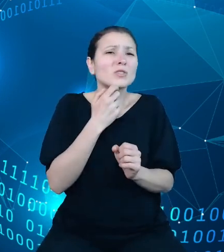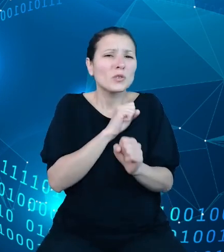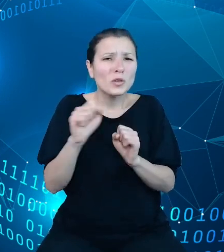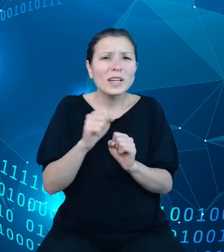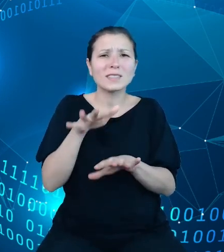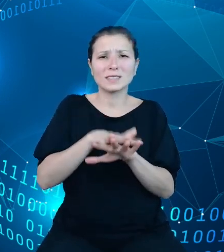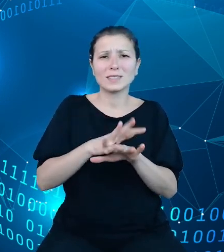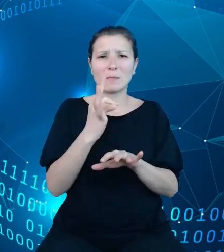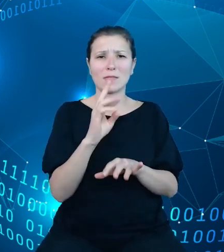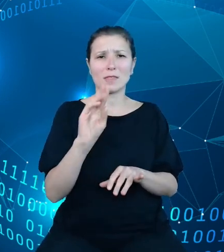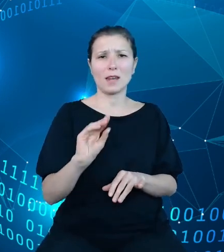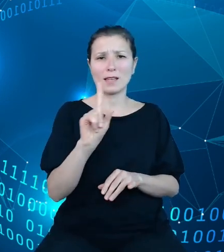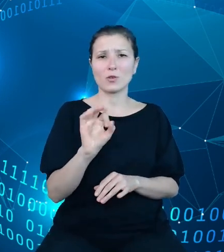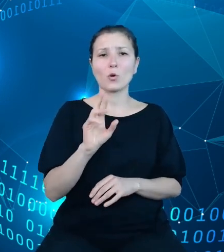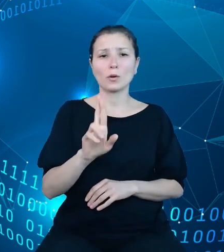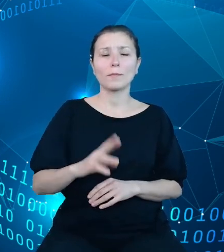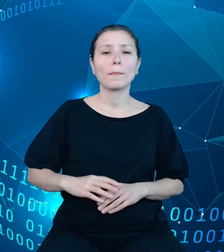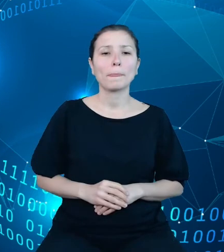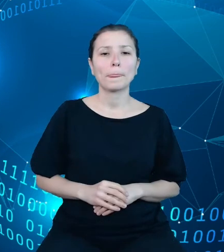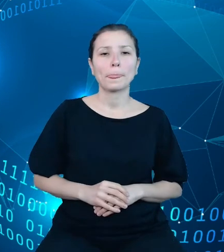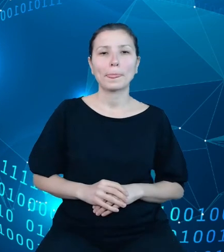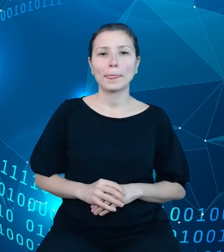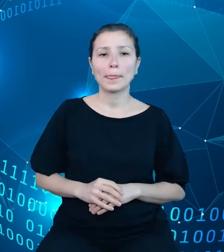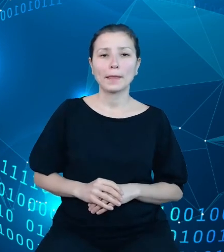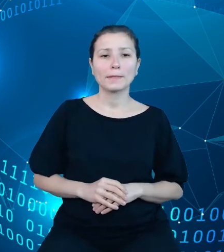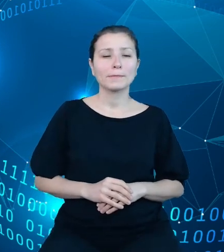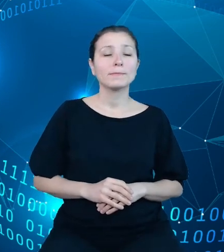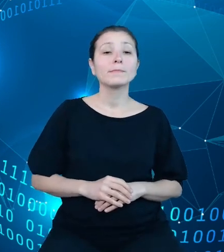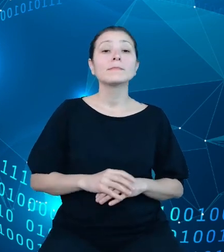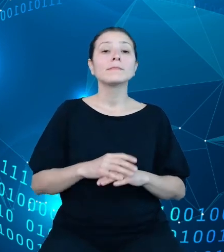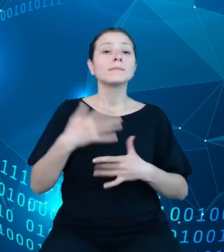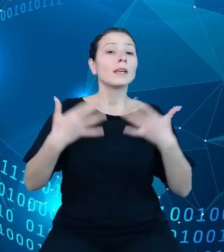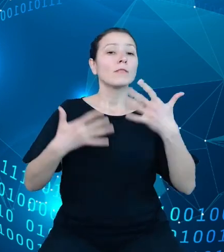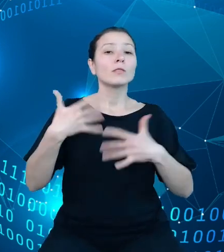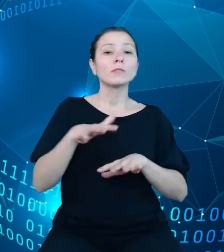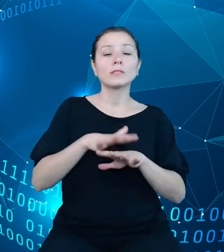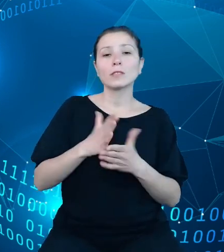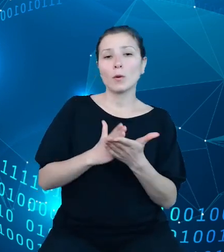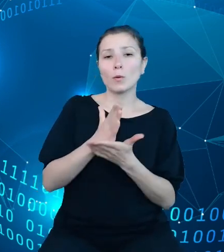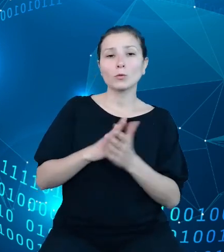Informatyczny System Obsługi Budżetu Państwa TREZOR utrzymywany i